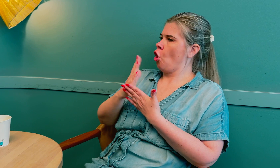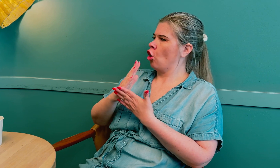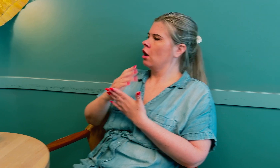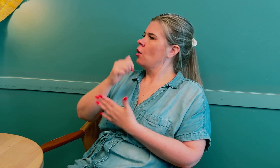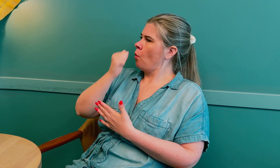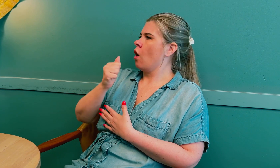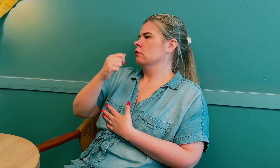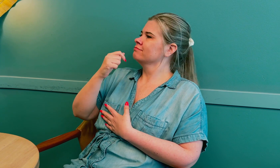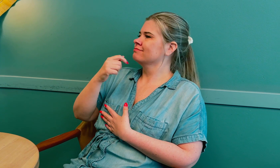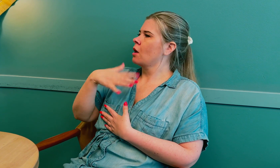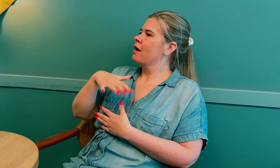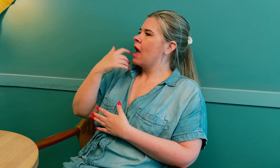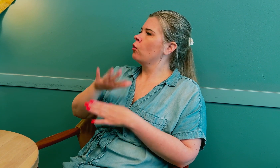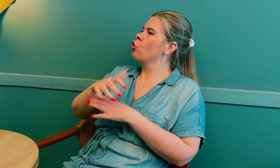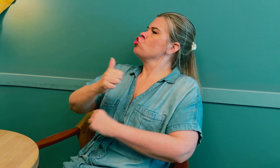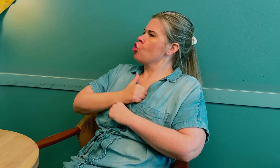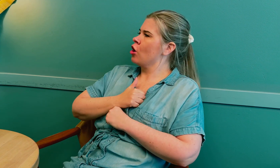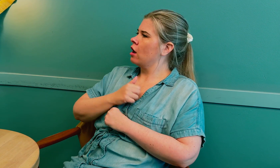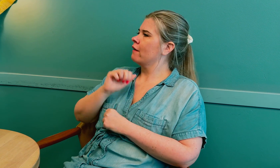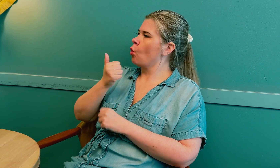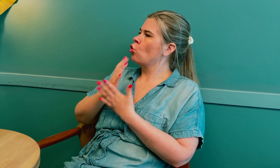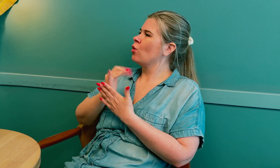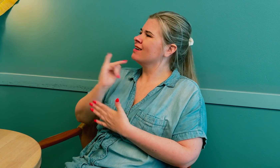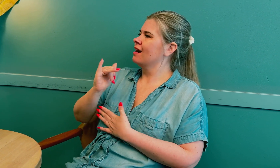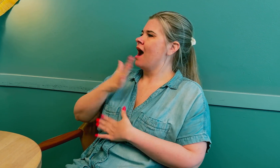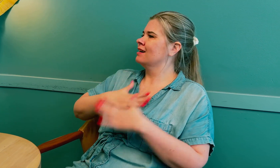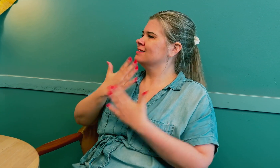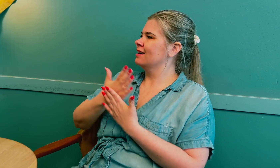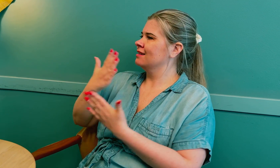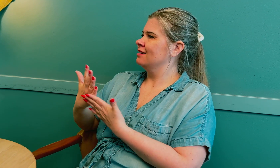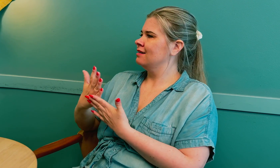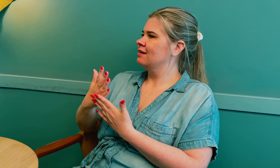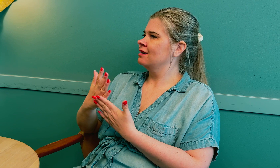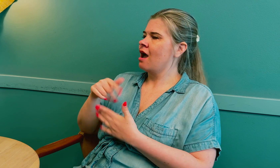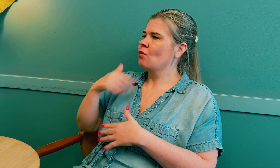Tolken må være trygg på å tolke i helsetjenester.